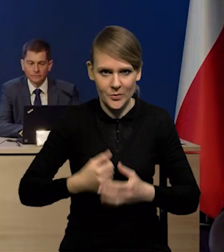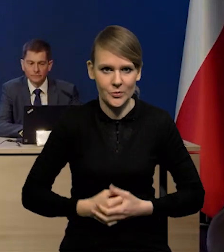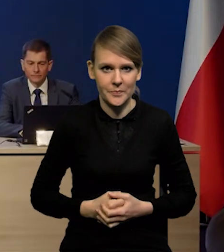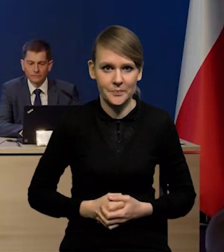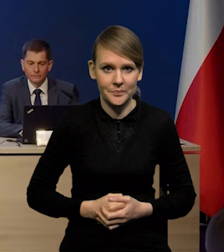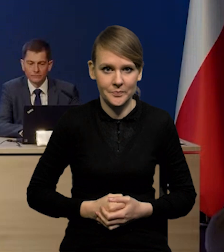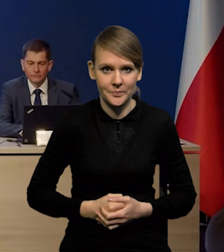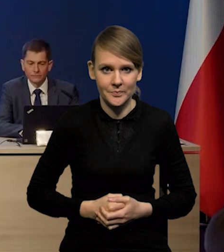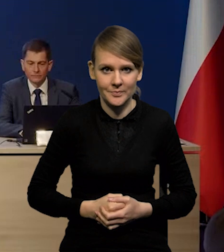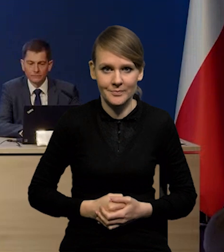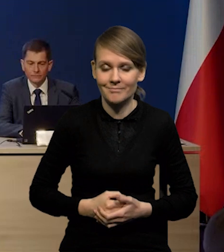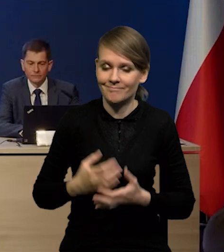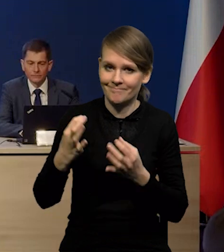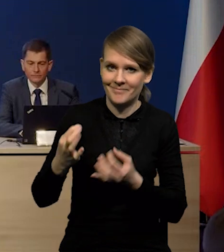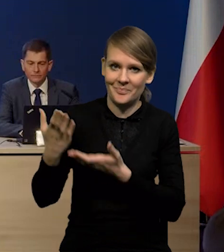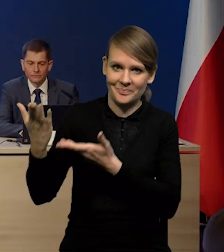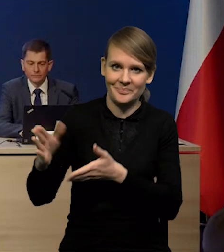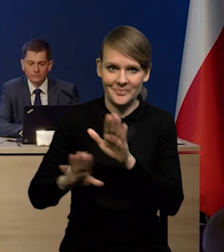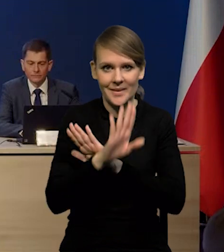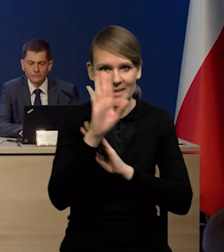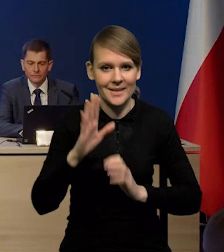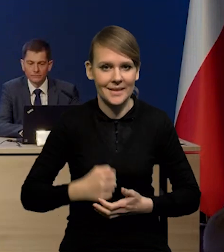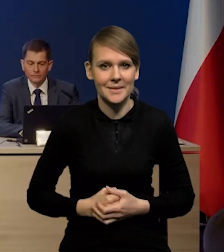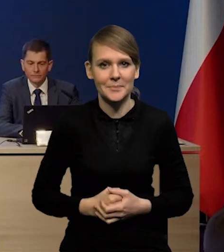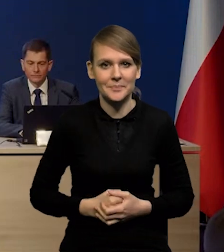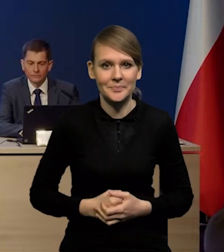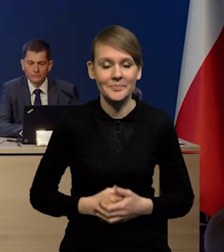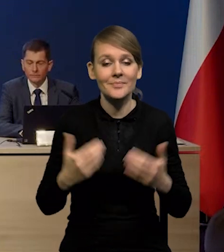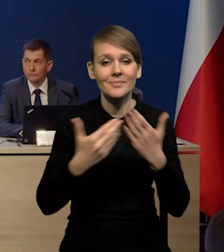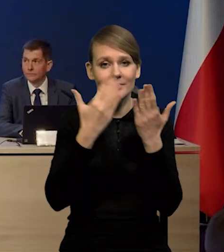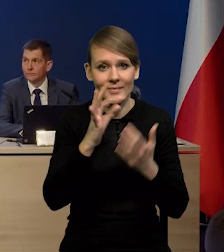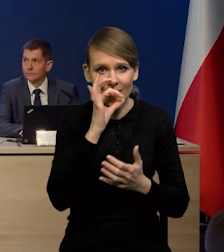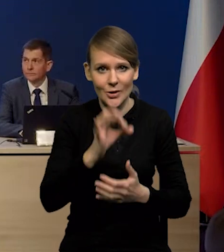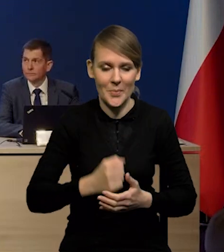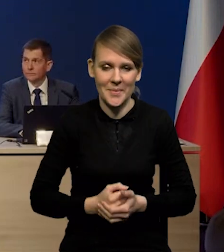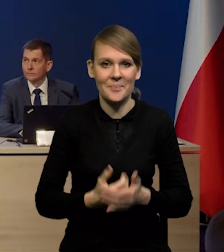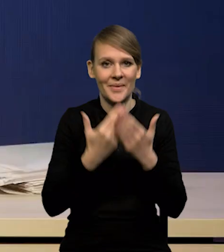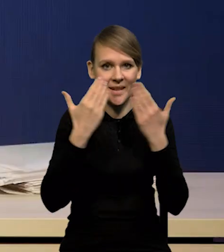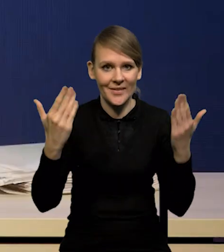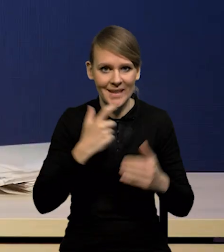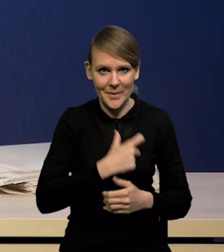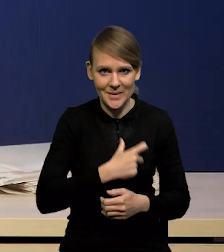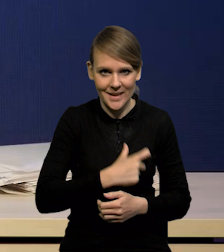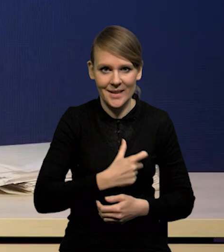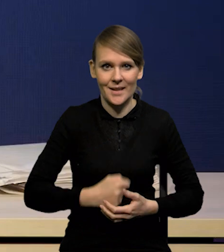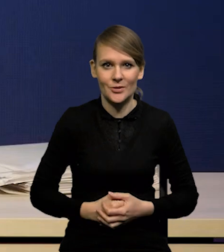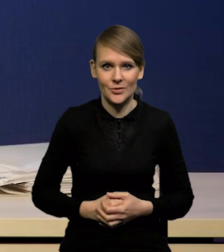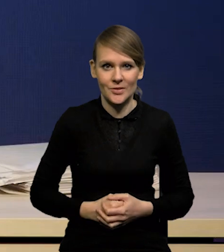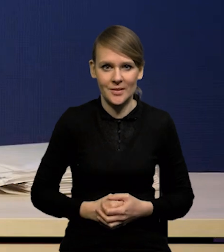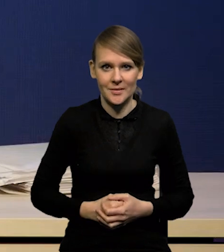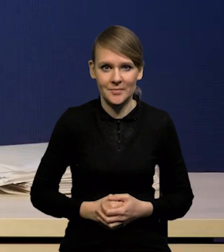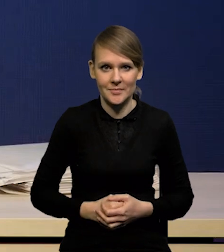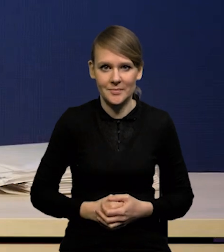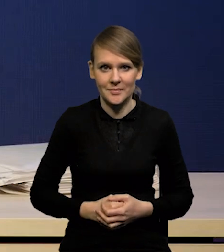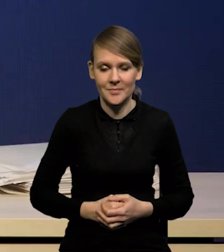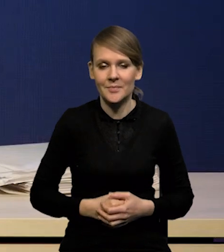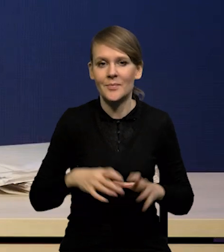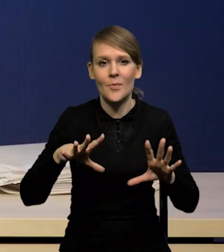Szanowni Panowie, bardzo proszę, oddaję Panom głos. Dzień dobry Państwu, witam serdecznie. Chciałbym rozpocząć krótkim wstępem,